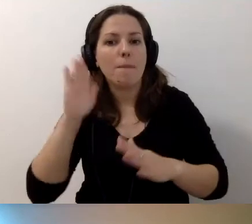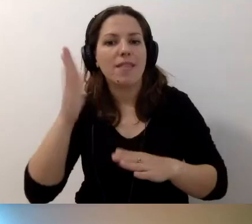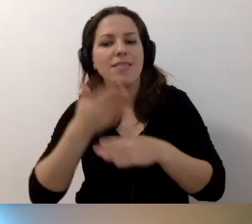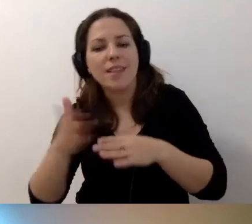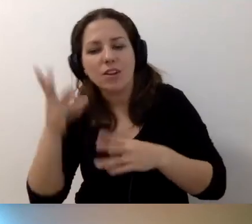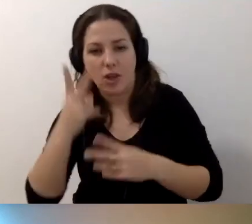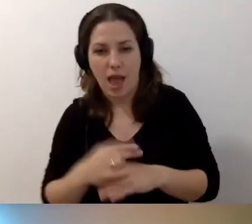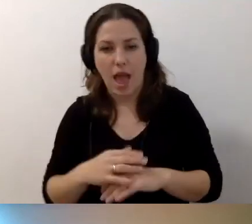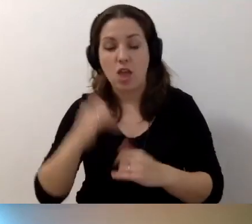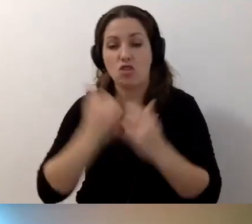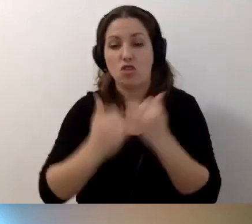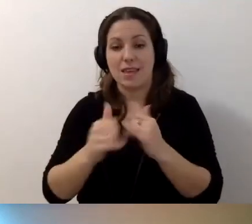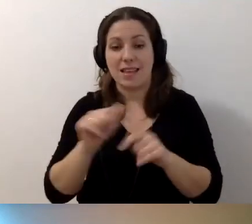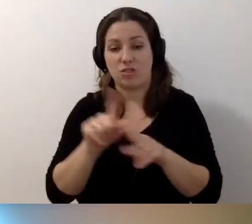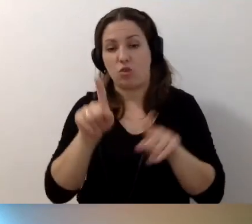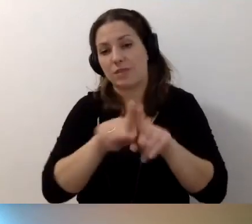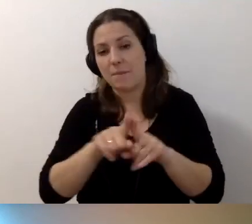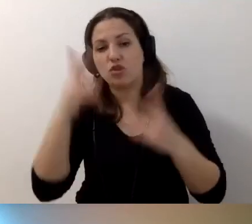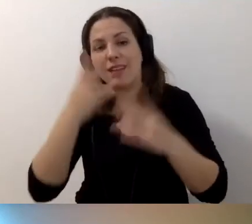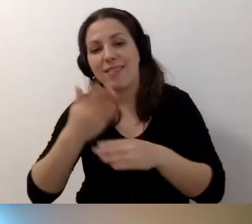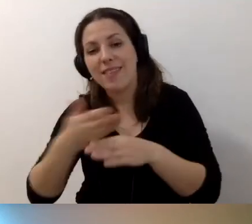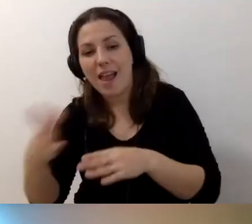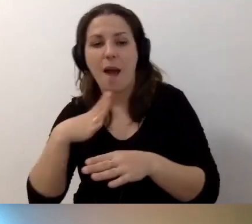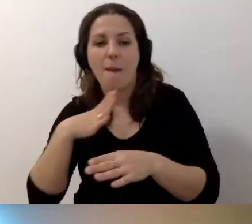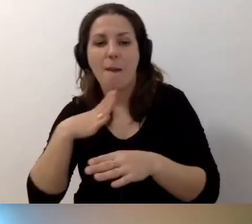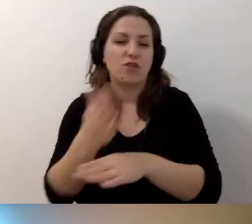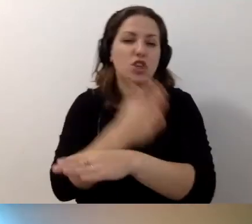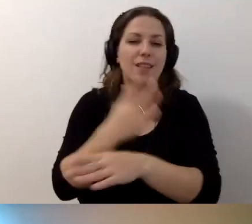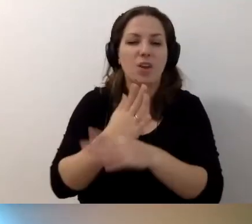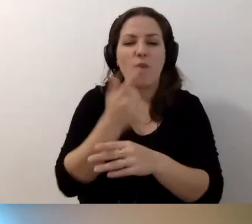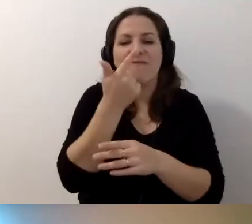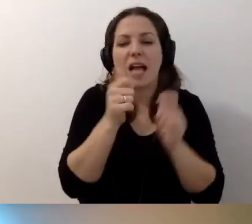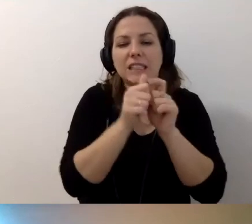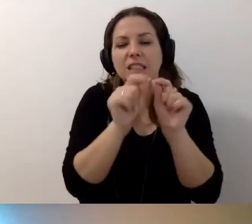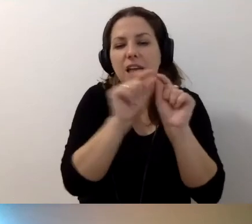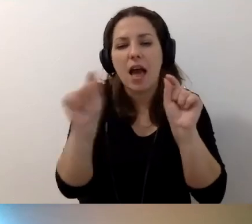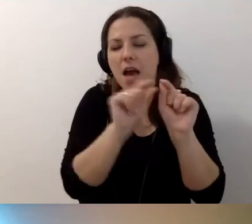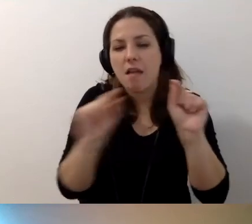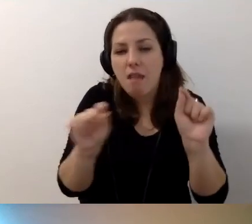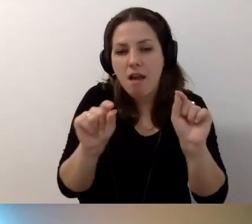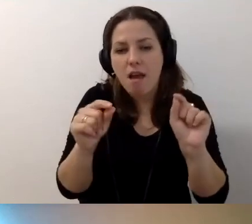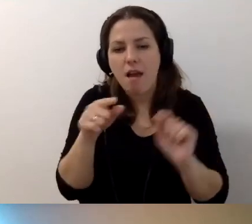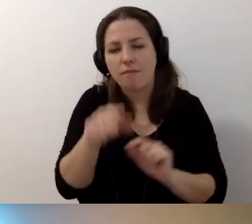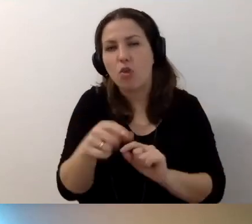Jeżeli jest to samo „Czytaj dalej”, a wcześniej pojawiły się tylko dwa zdania, to nie jest najgorzej.